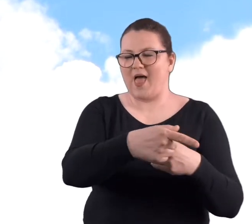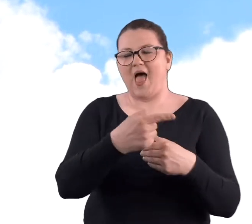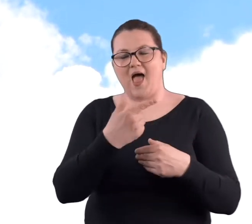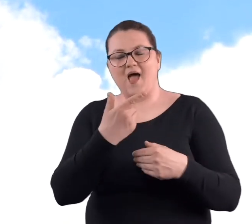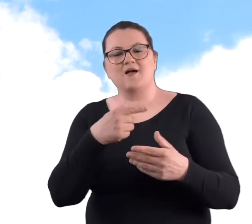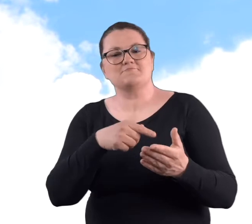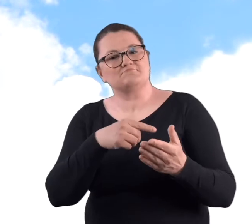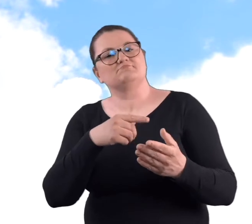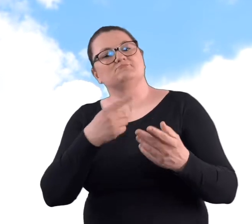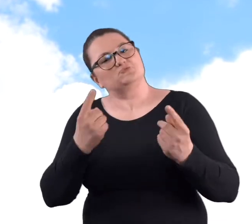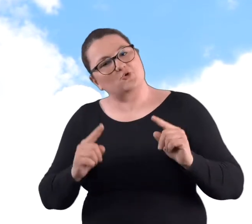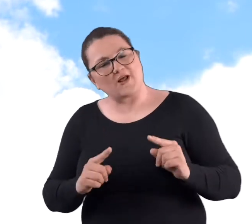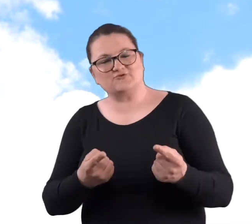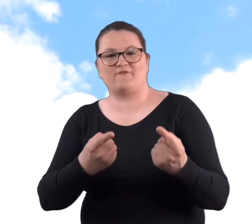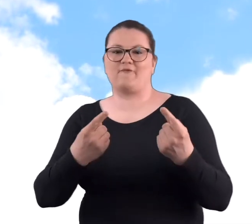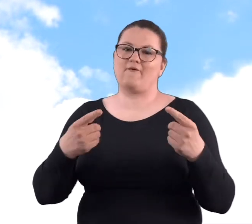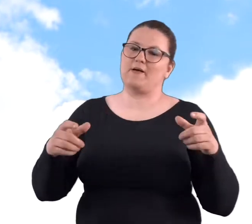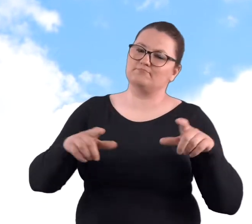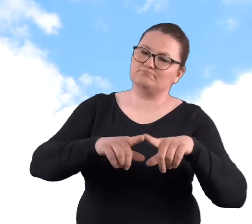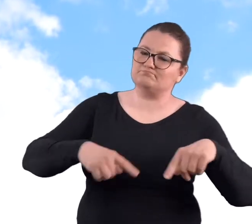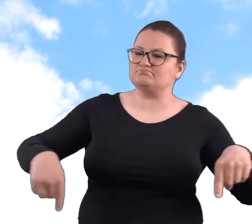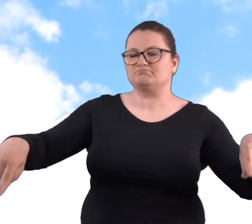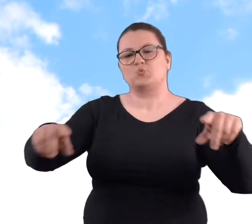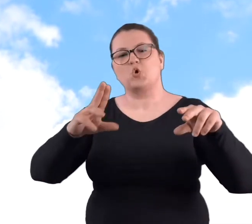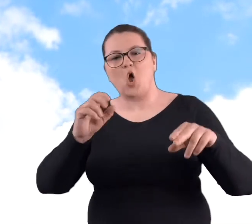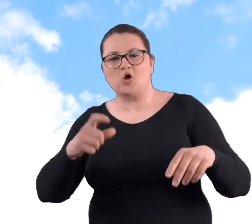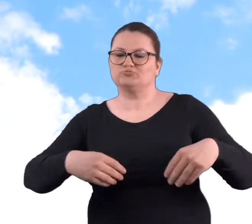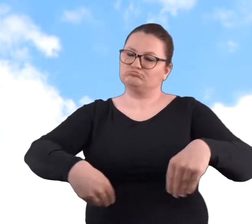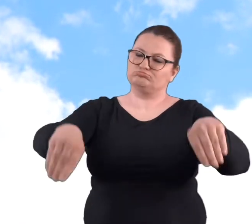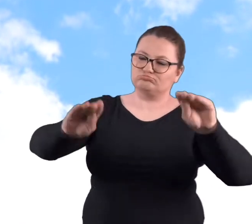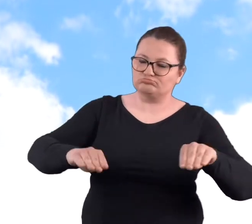zorganizowała właśnie taki też w formie pikniku i urodziny